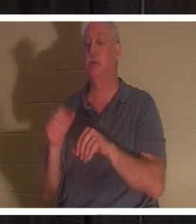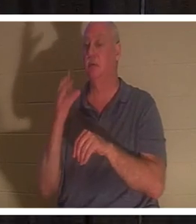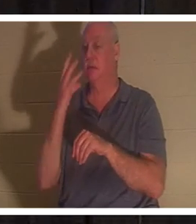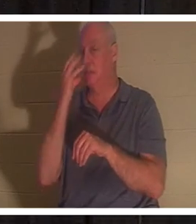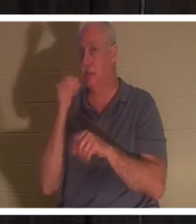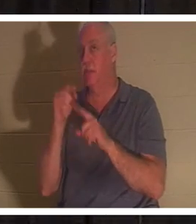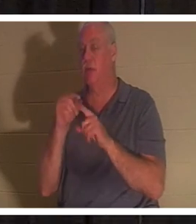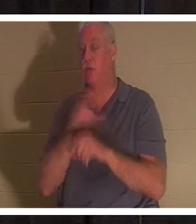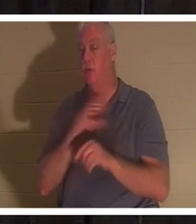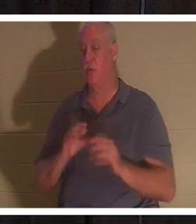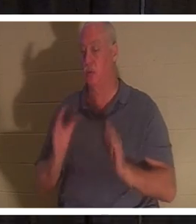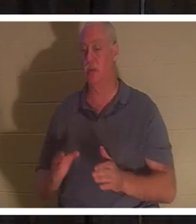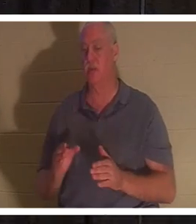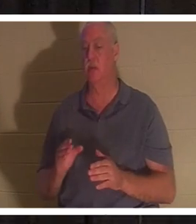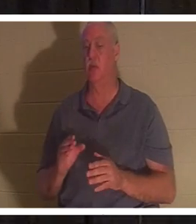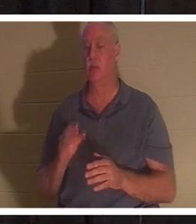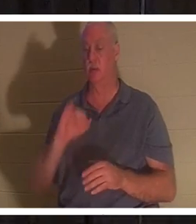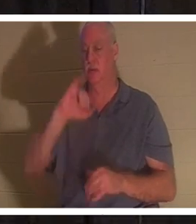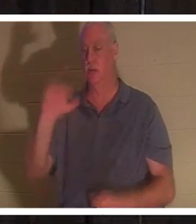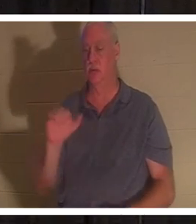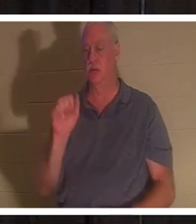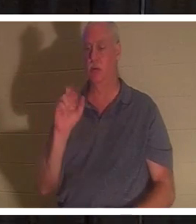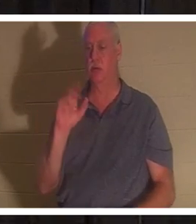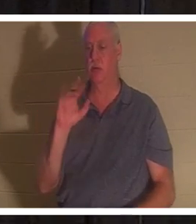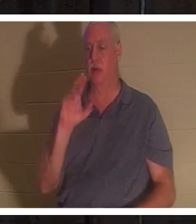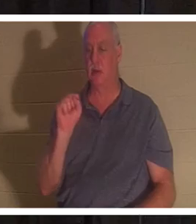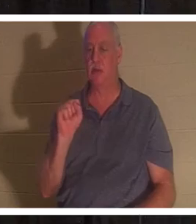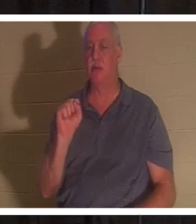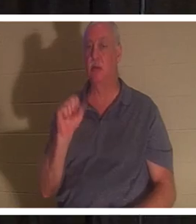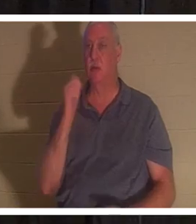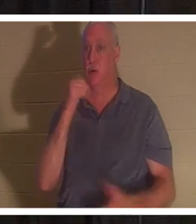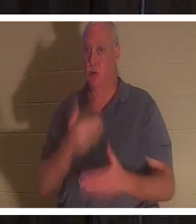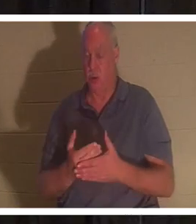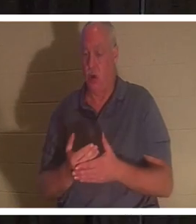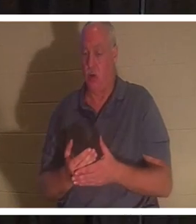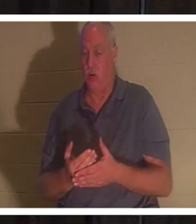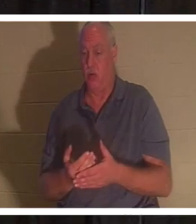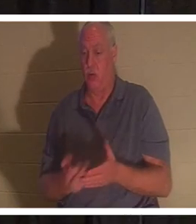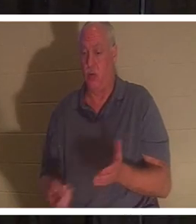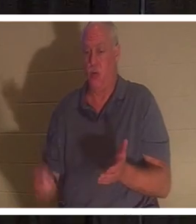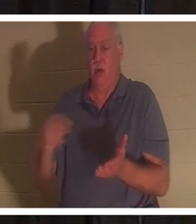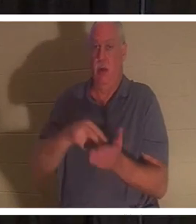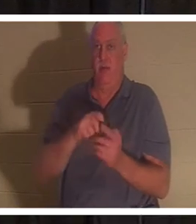跟我一起翻到路加福音第 8 章，但它在你的幻灯片中，也应该如此